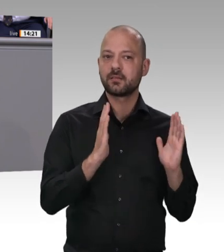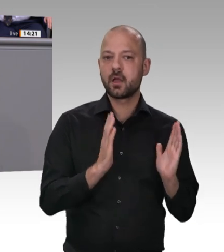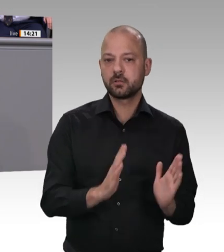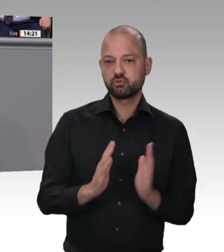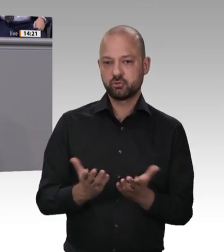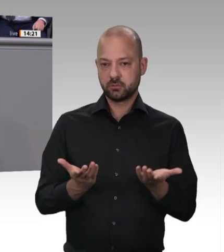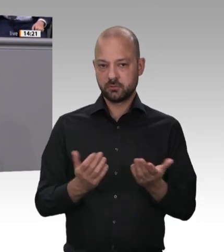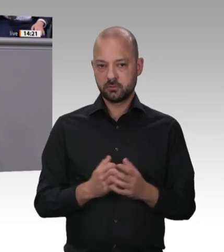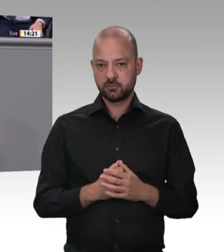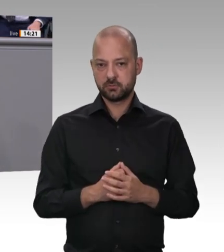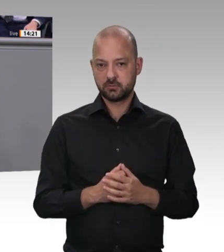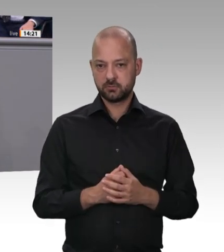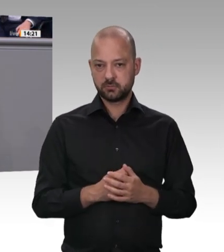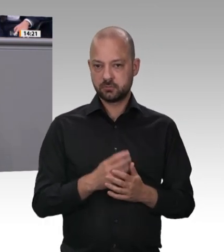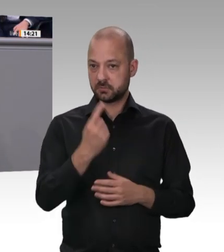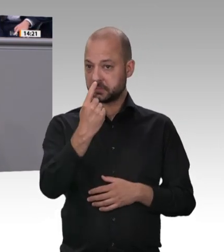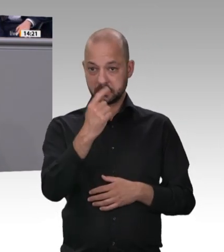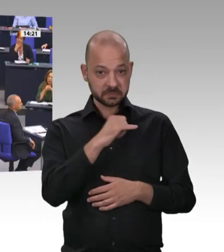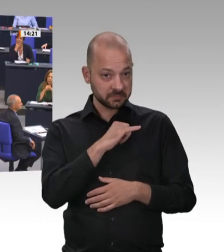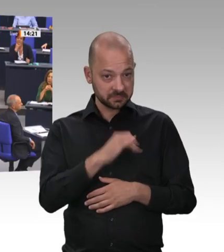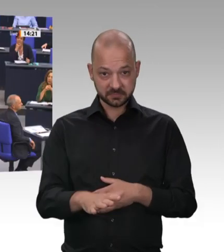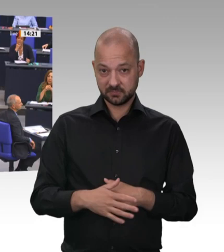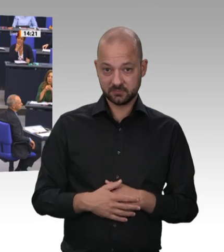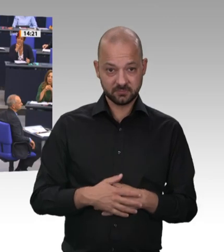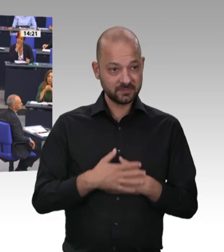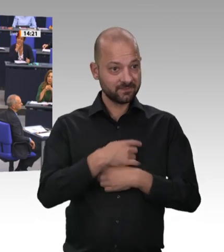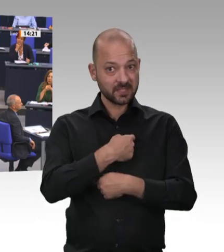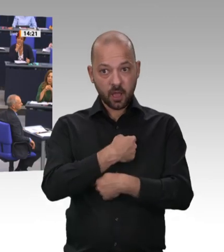arbeiten – die Menschen in anderen Branchen übrigens auch –, egal wo sie herkommen,